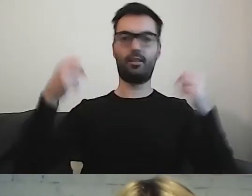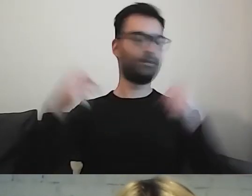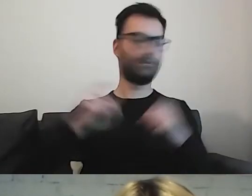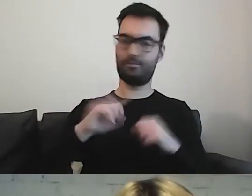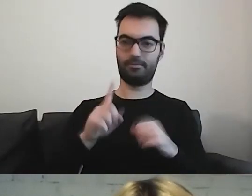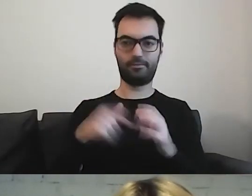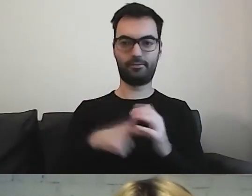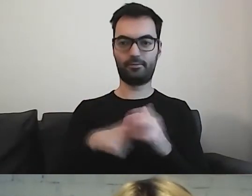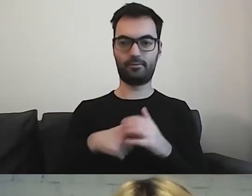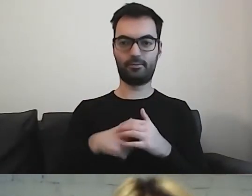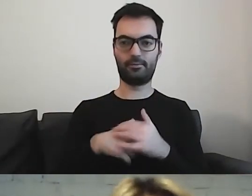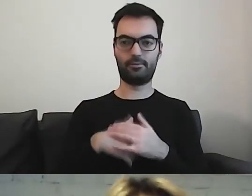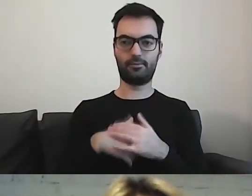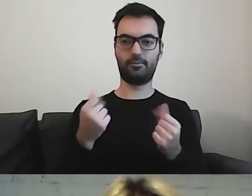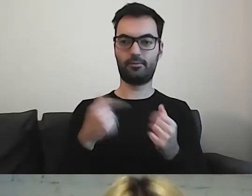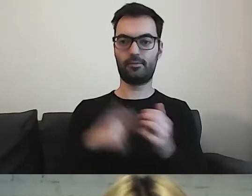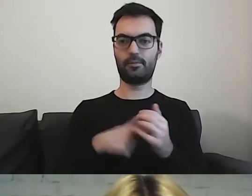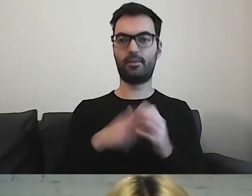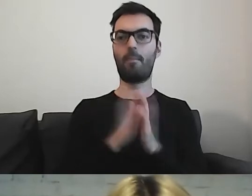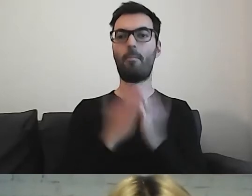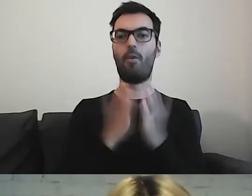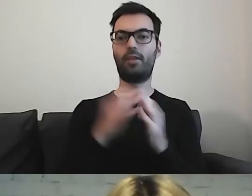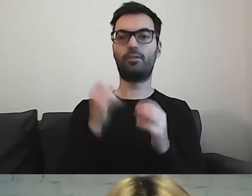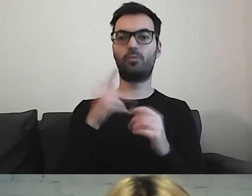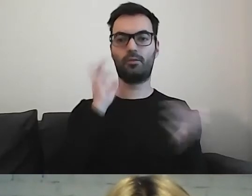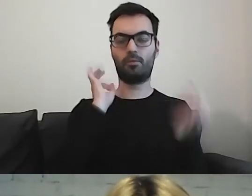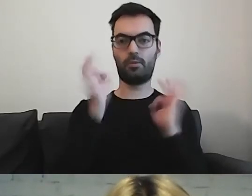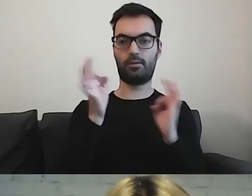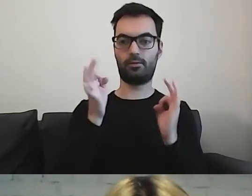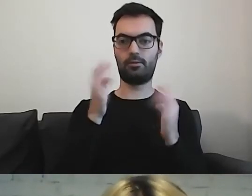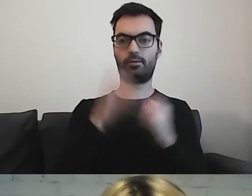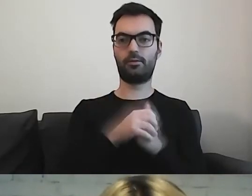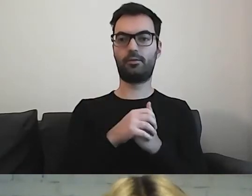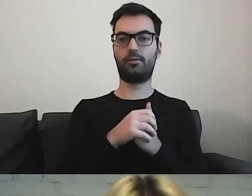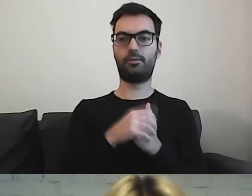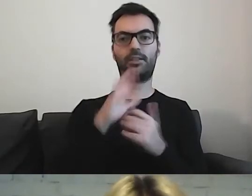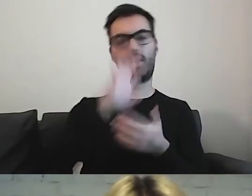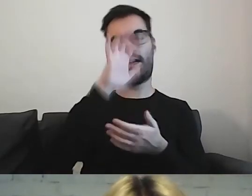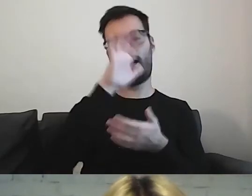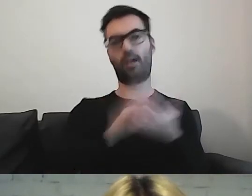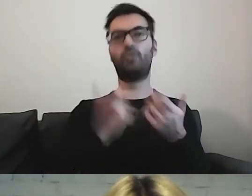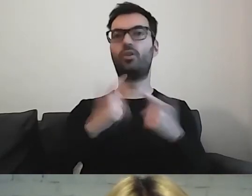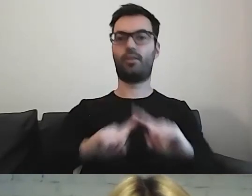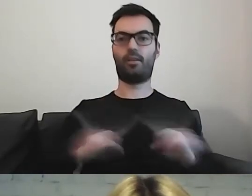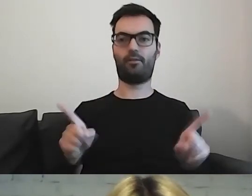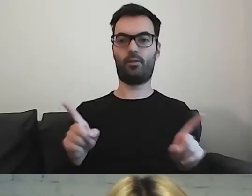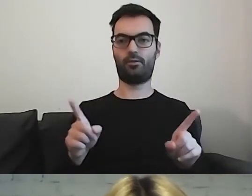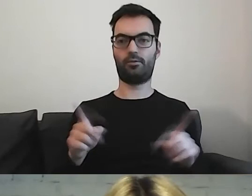To jest w podręczniku, „Informacji dla wszystkich”. Tam jest spis, czego nie robić, czego nie używać.